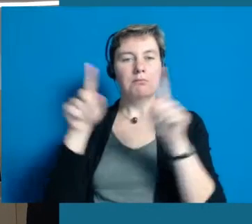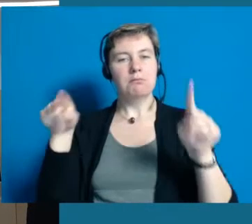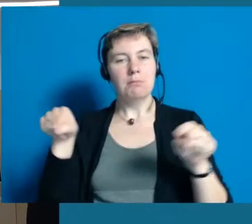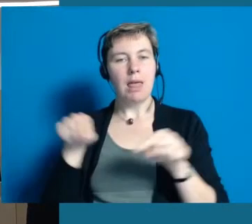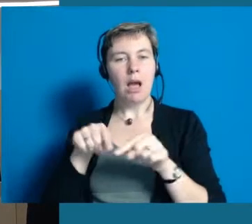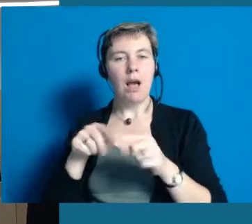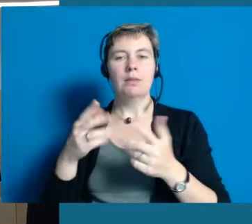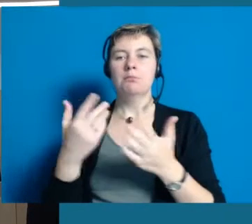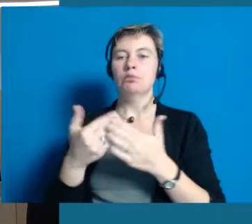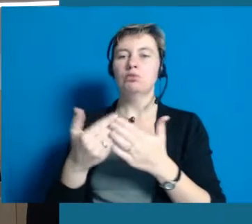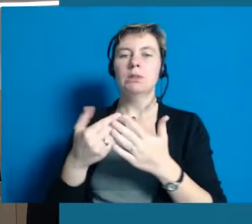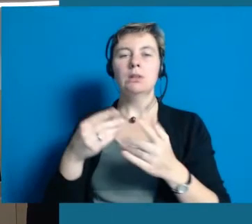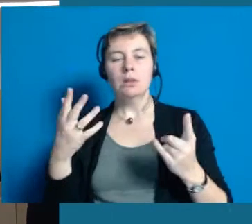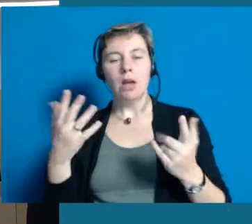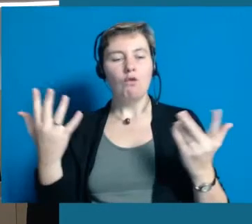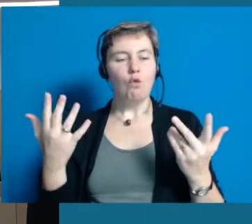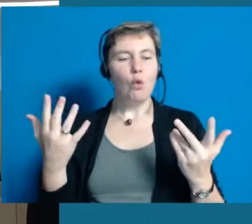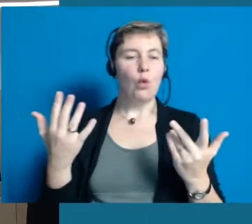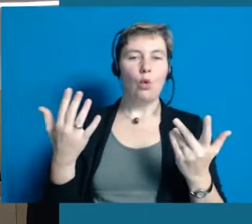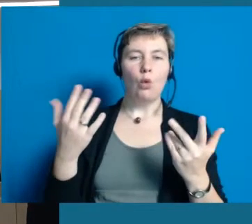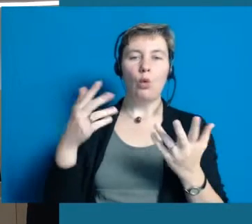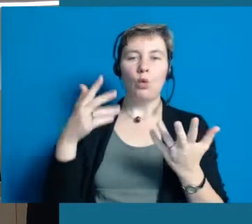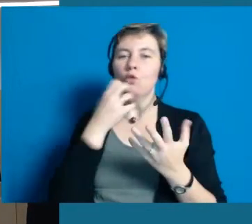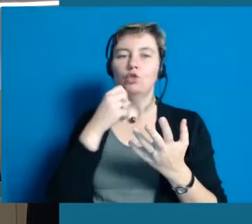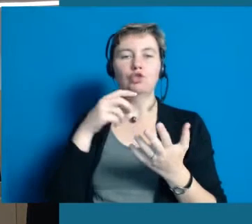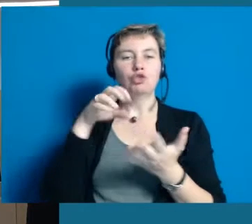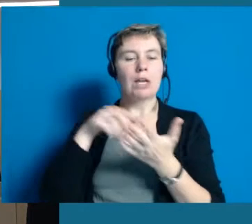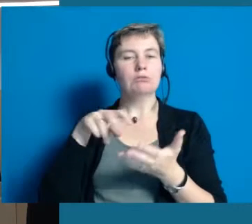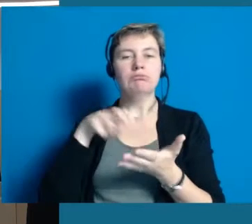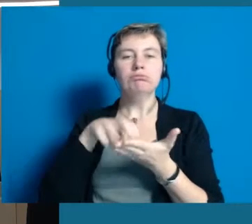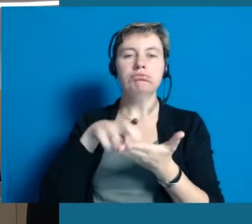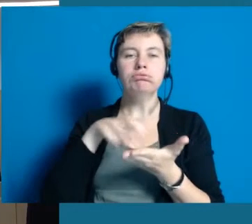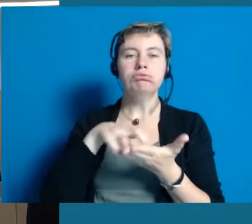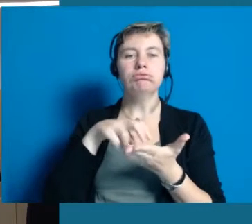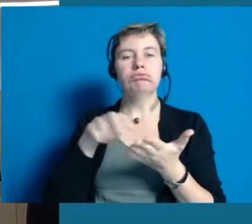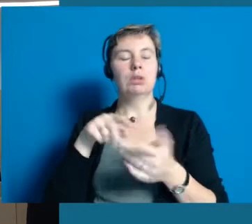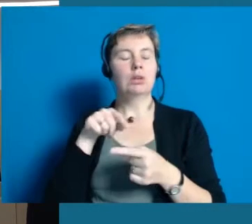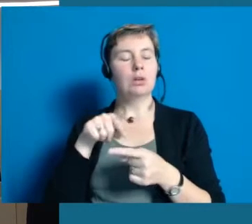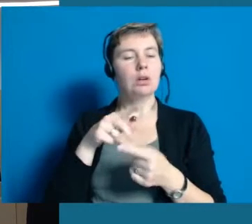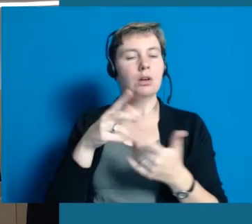Was kann man den an welcher Stelle machen, wo ist ein Aufzug, wie breit ist die Tür, kommt da ein Rolli durch, wenn ja Sorte Rolli.